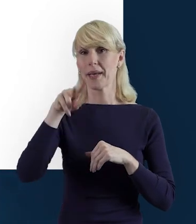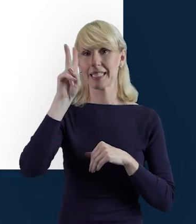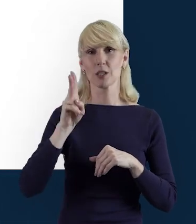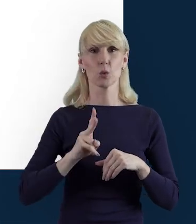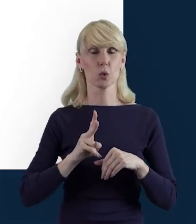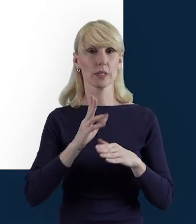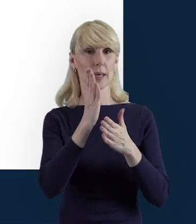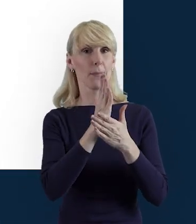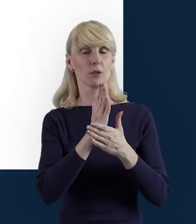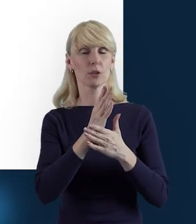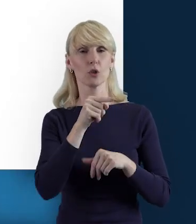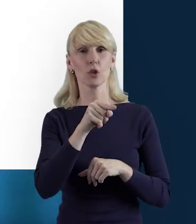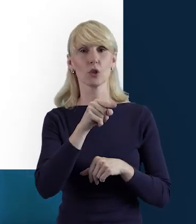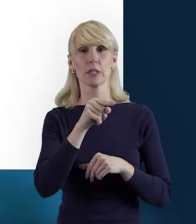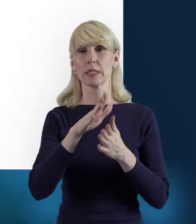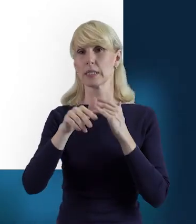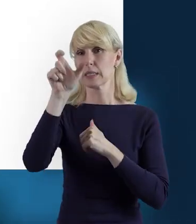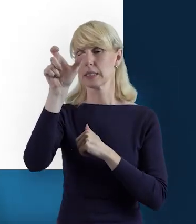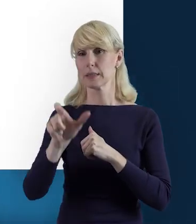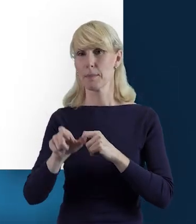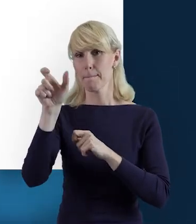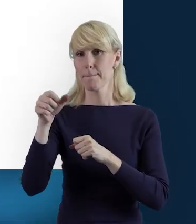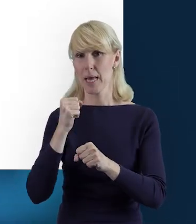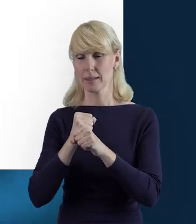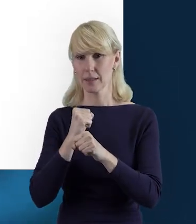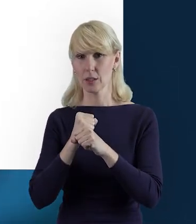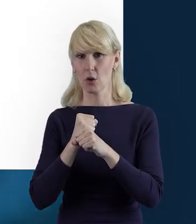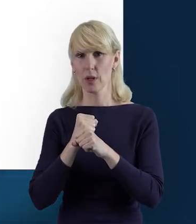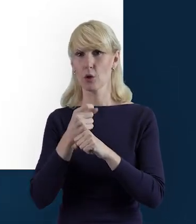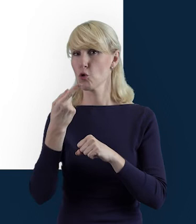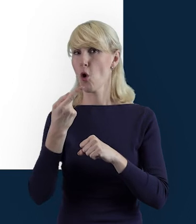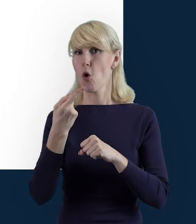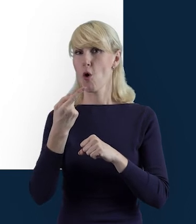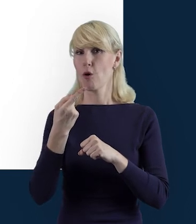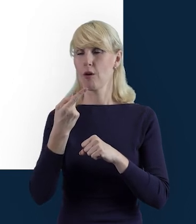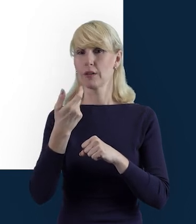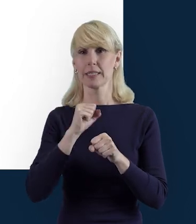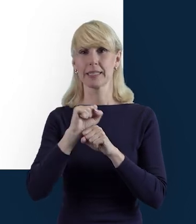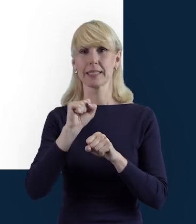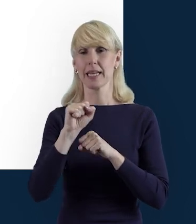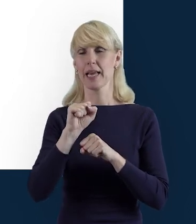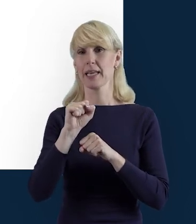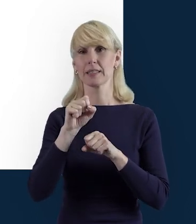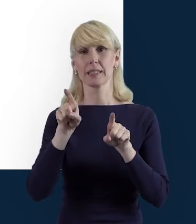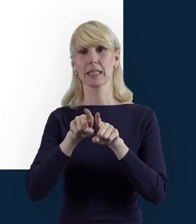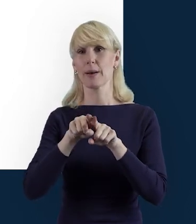danych z bloku personelu nie jest równoznaczne z przesłaniem danych dotyczących czasu pracy danej osoby.